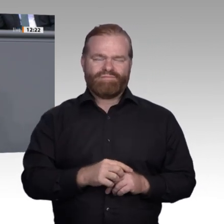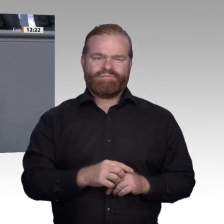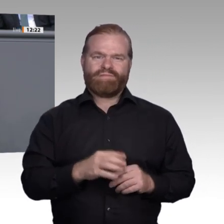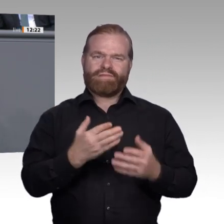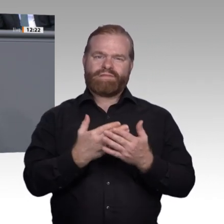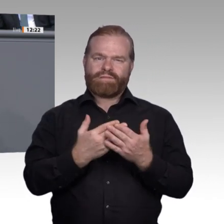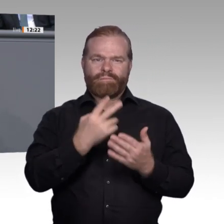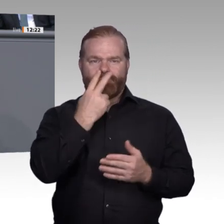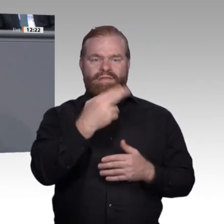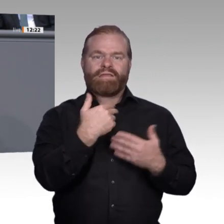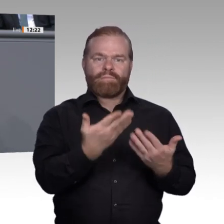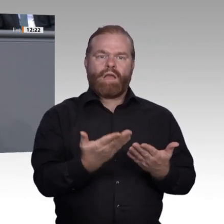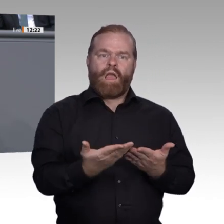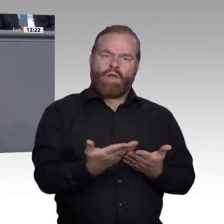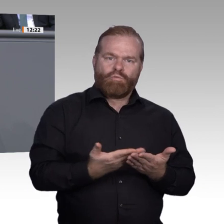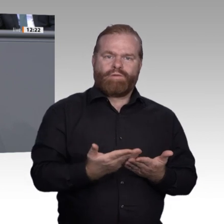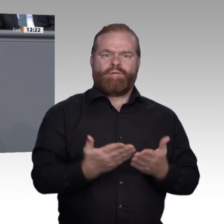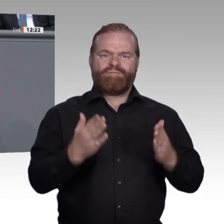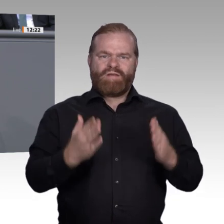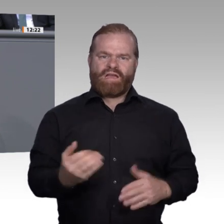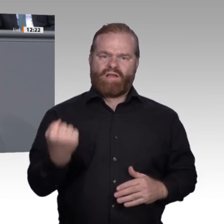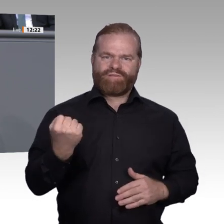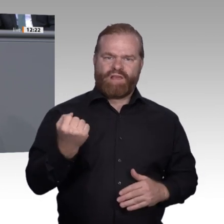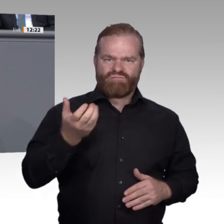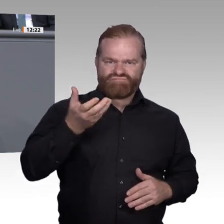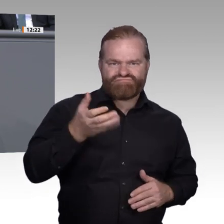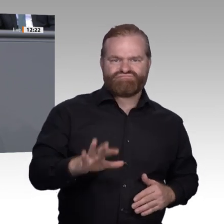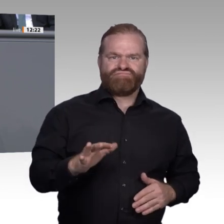Liebe Kolleginnen und Kollegen, wir brauchen beides: Akademiker und gut ausgebildete